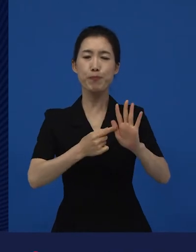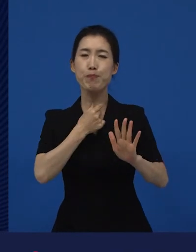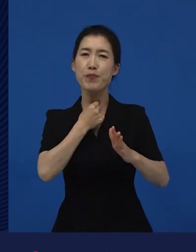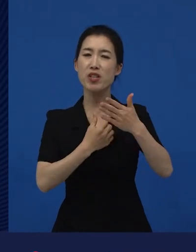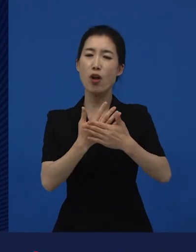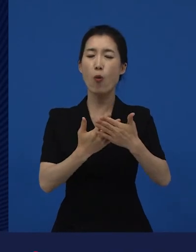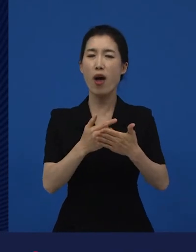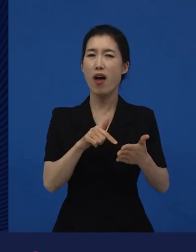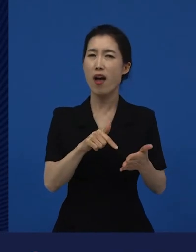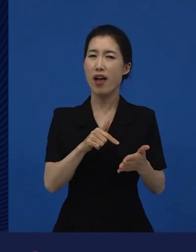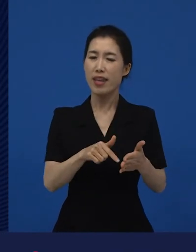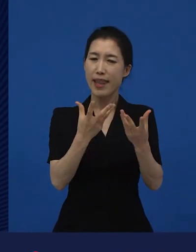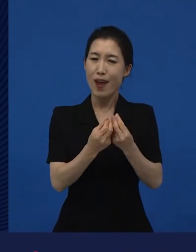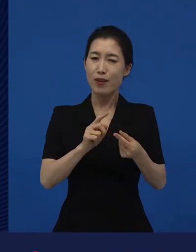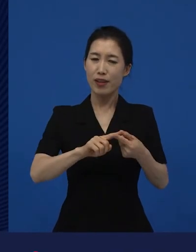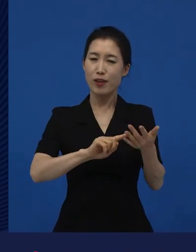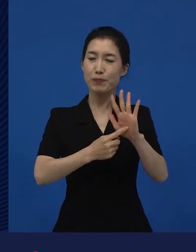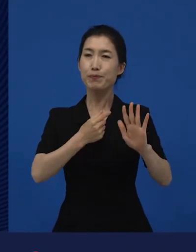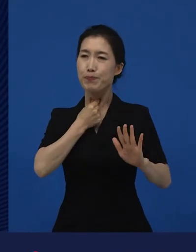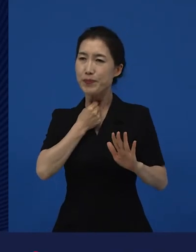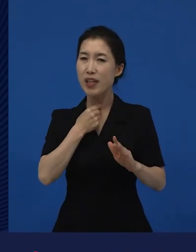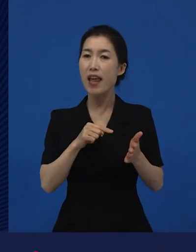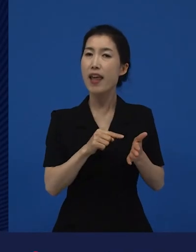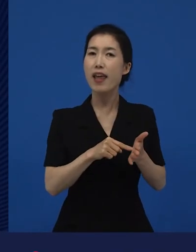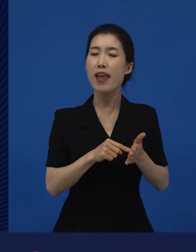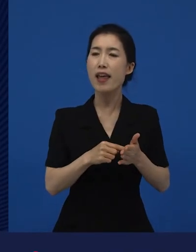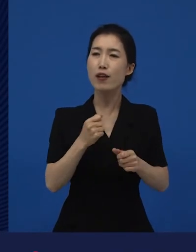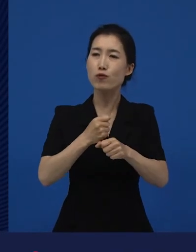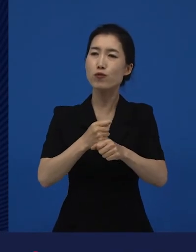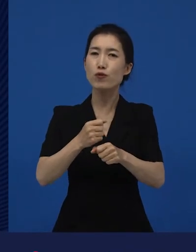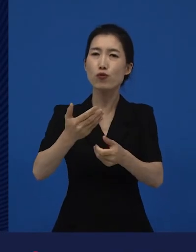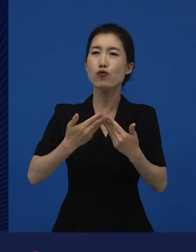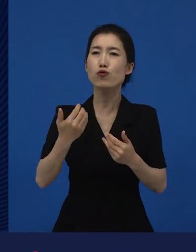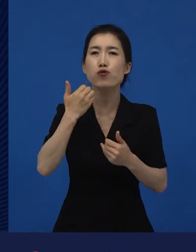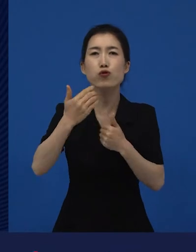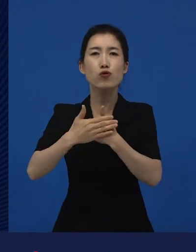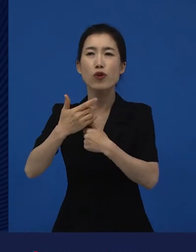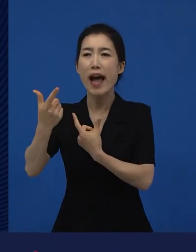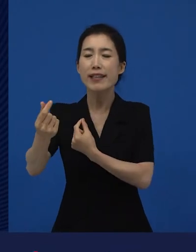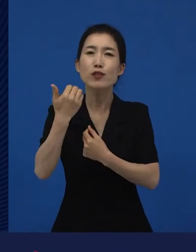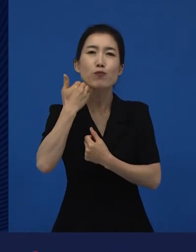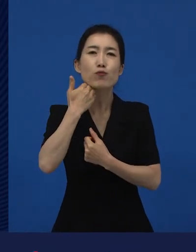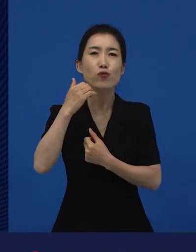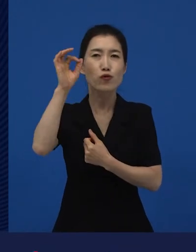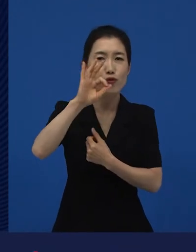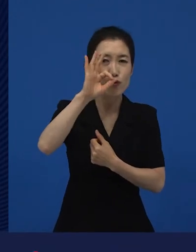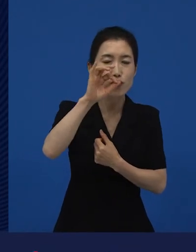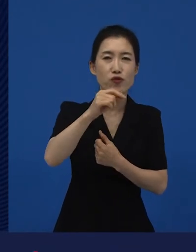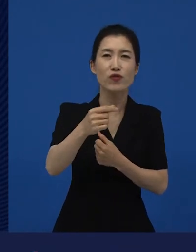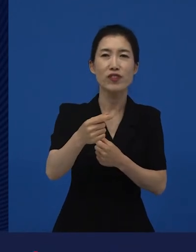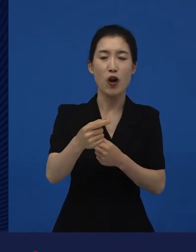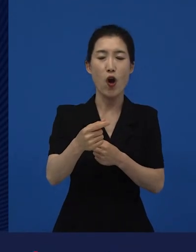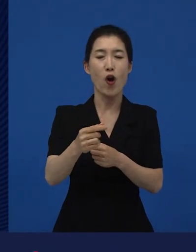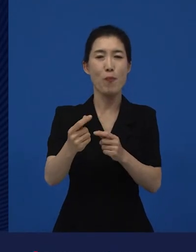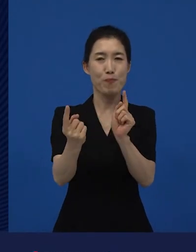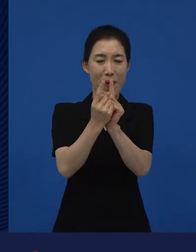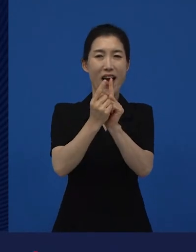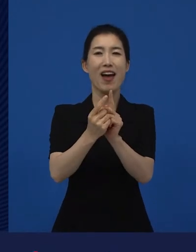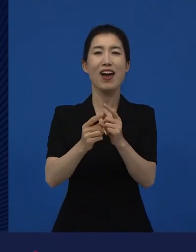이걸 같이 제작해 줄 사람이 없을까?‘라고 하는 사람들이 만든 영화들이 사실은 대부분 다양성 영화를 차지하고 있습니다.